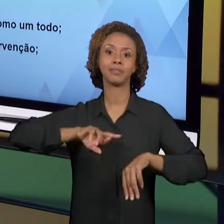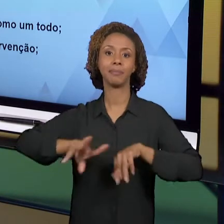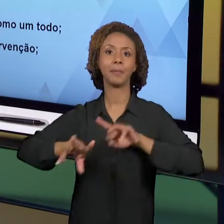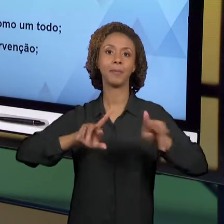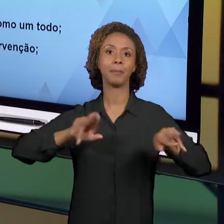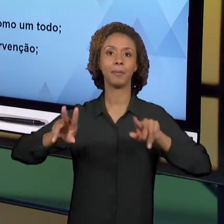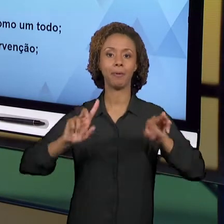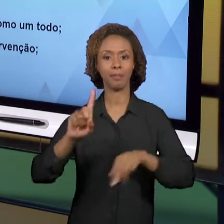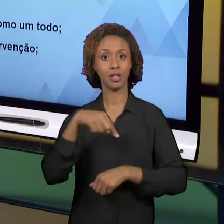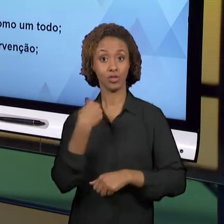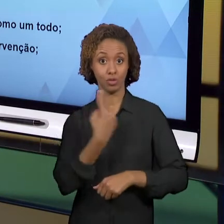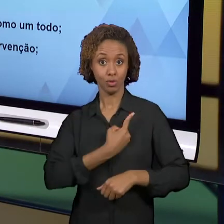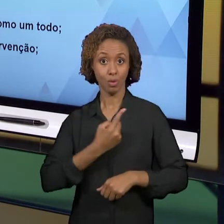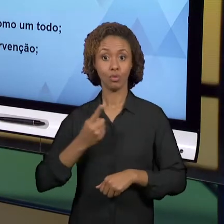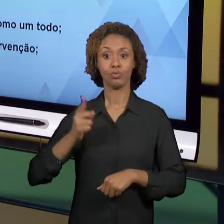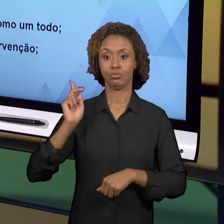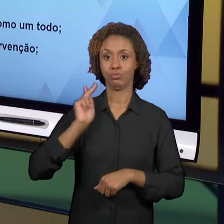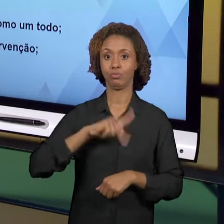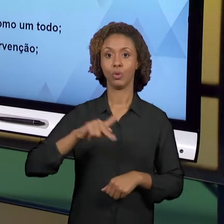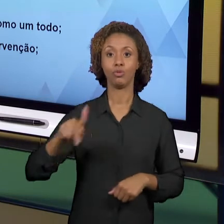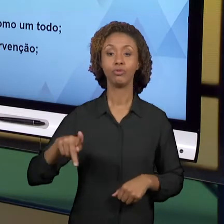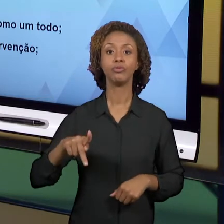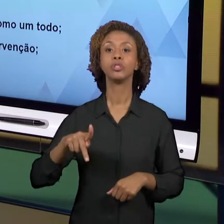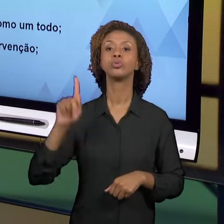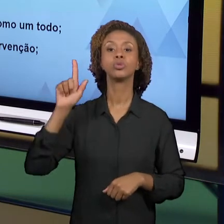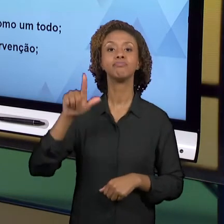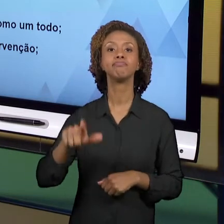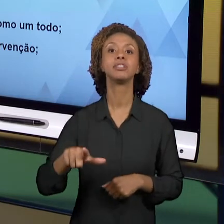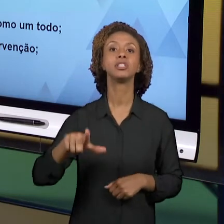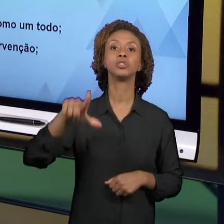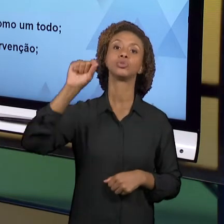INTENCIONALMENTE ESCOLHEMOS PROMOVER. NÃO SÃO